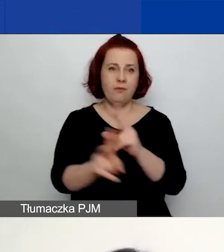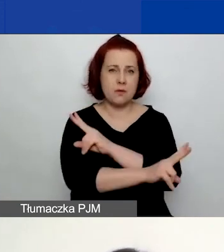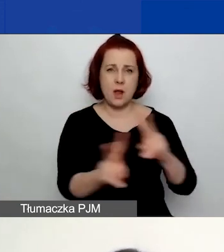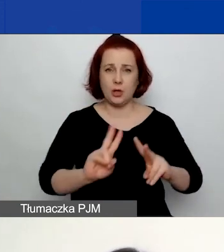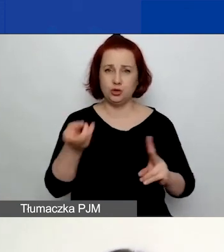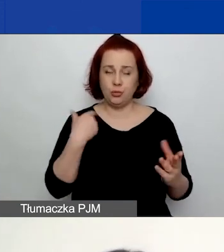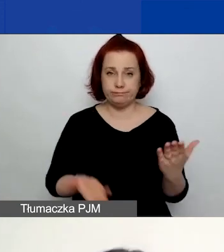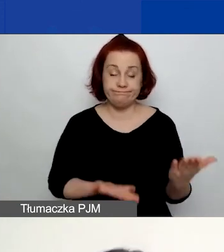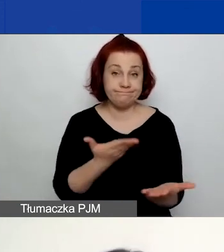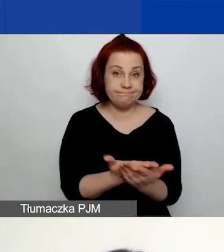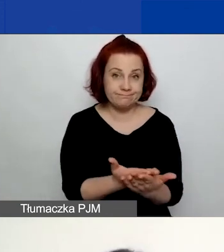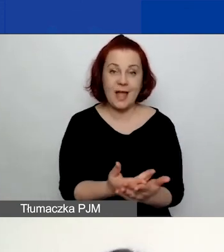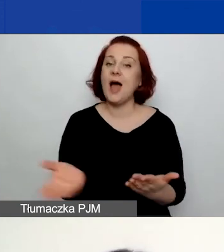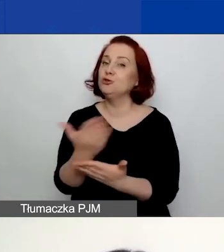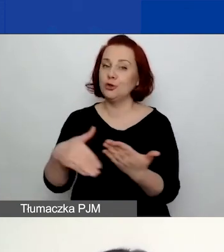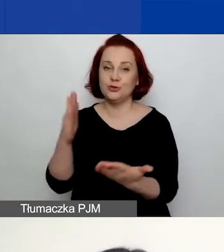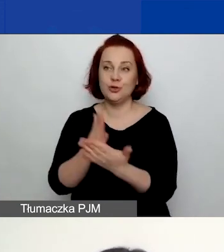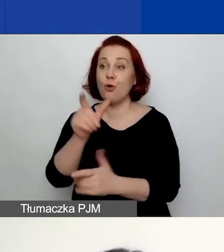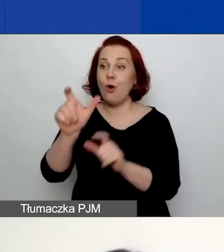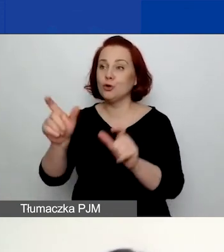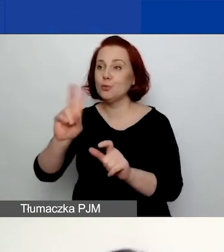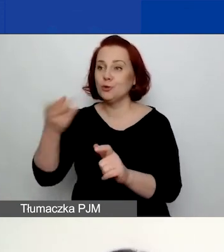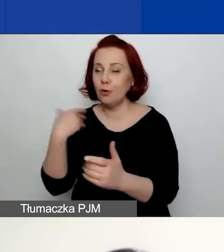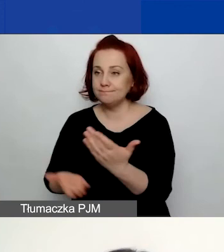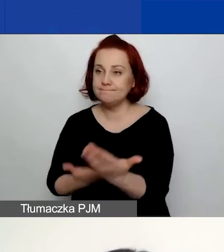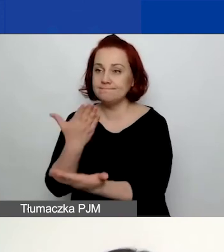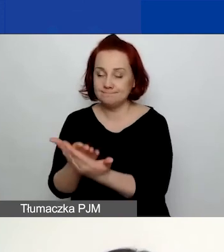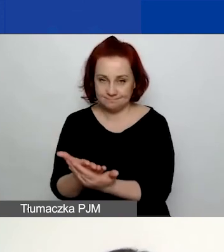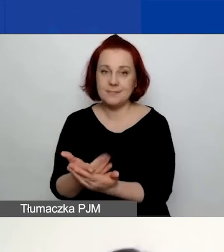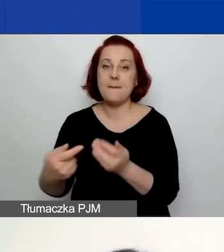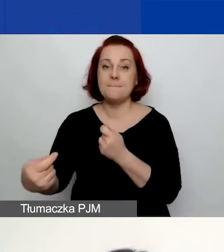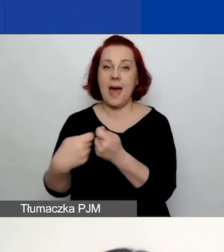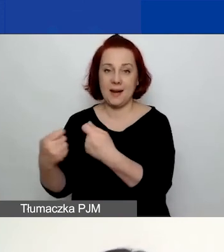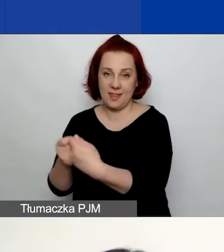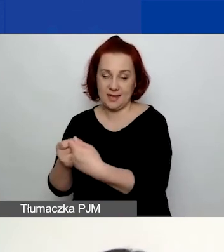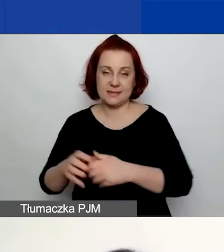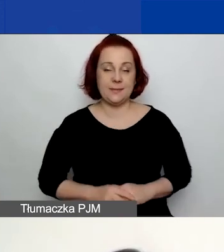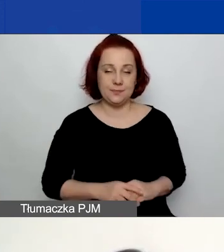A część tylko wnioskodawców, którzy decydują się na złożenie wniosku w partnerstwie, o czym mówiła Ewa.